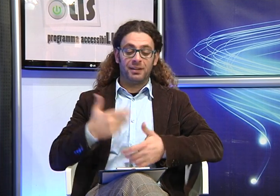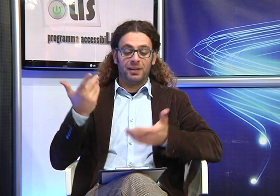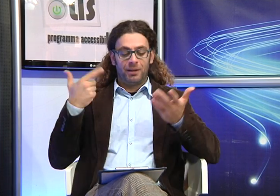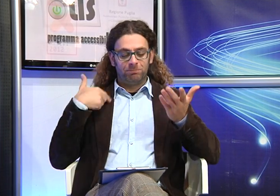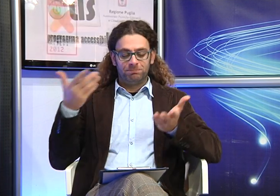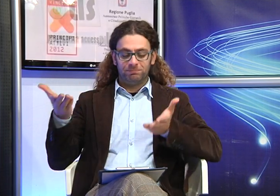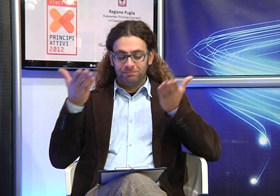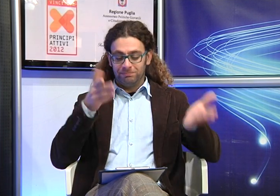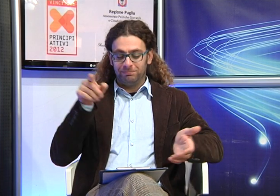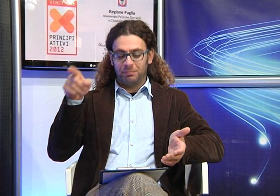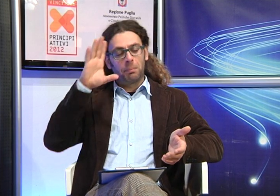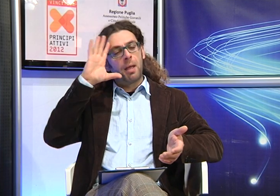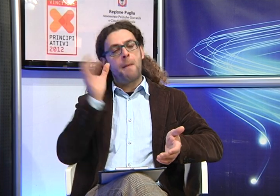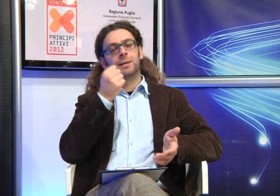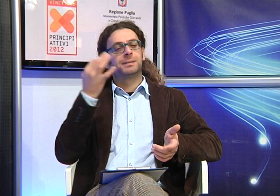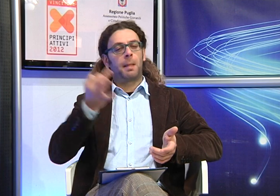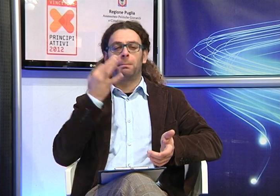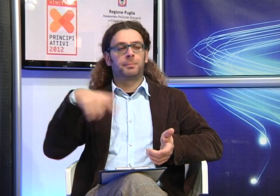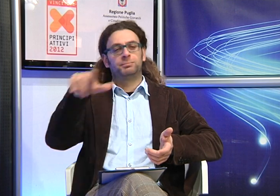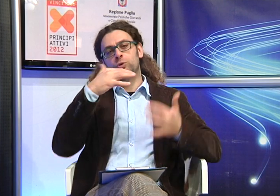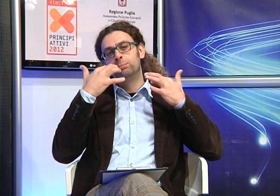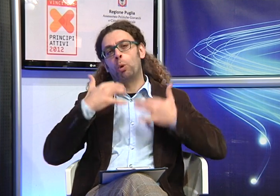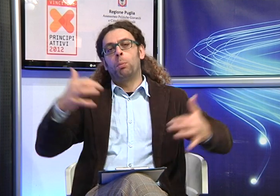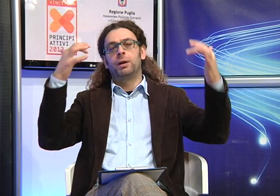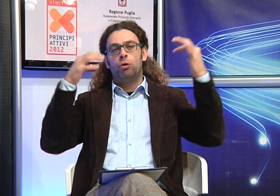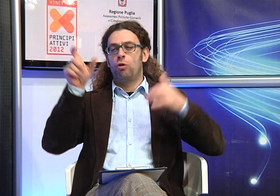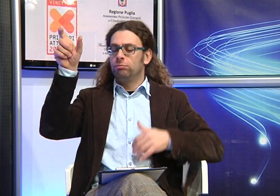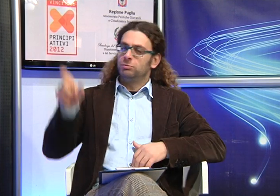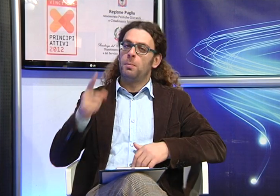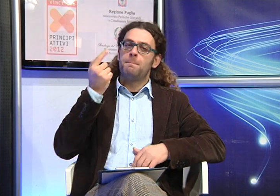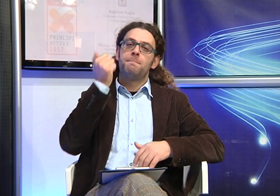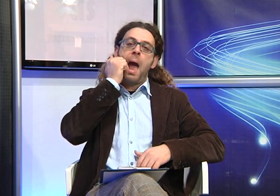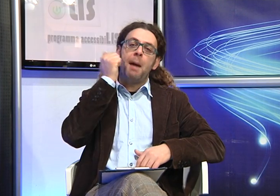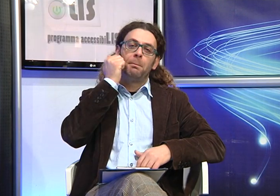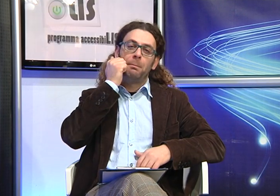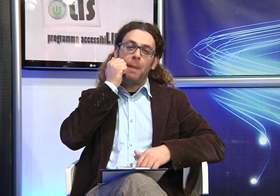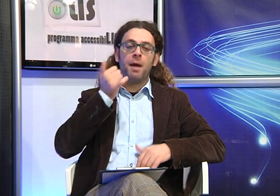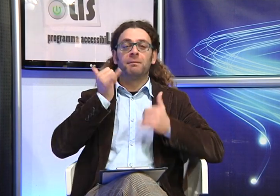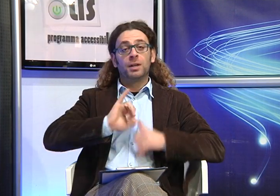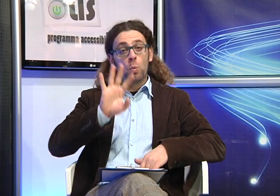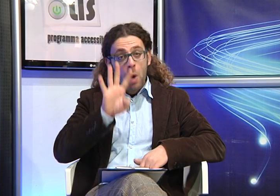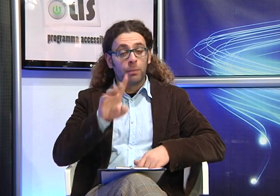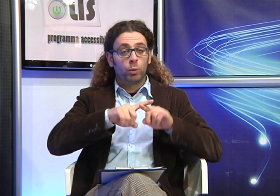Abbiamo voluto che fosse nostra ospite per dare la possibilità al pubblico di comprendere cosa può voler dire per una